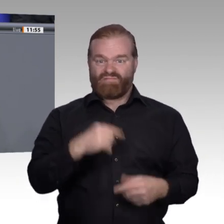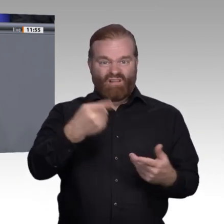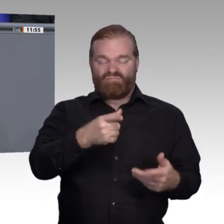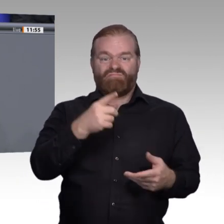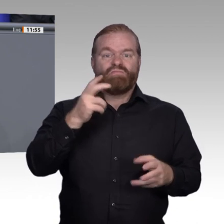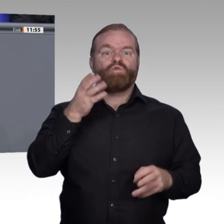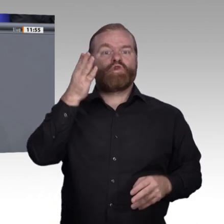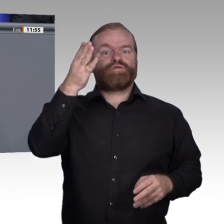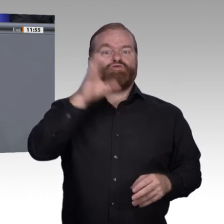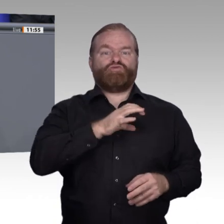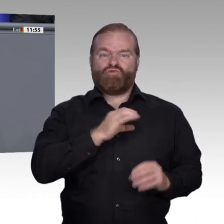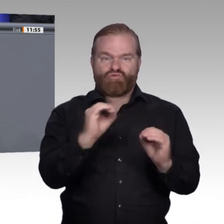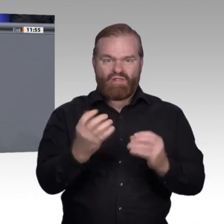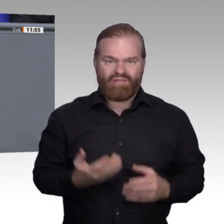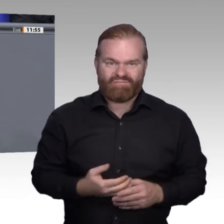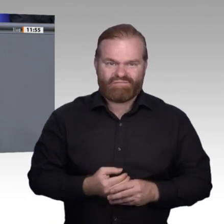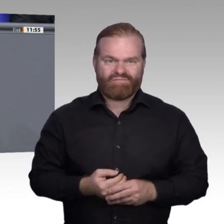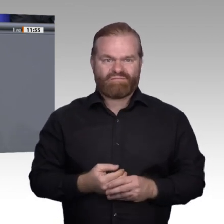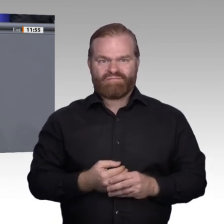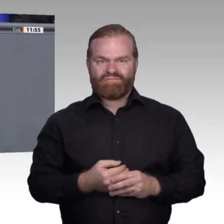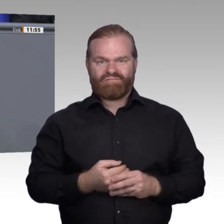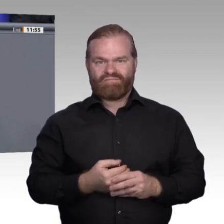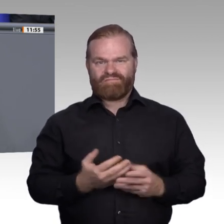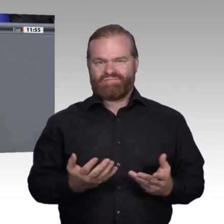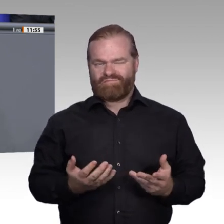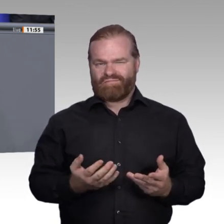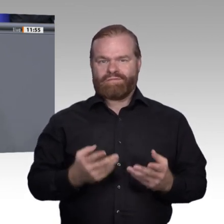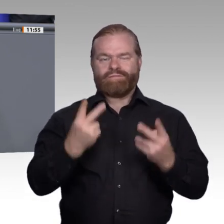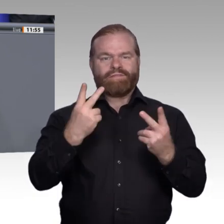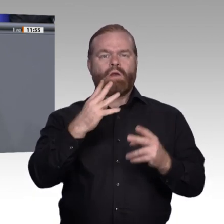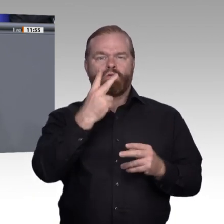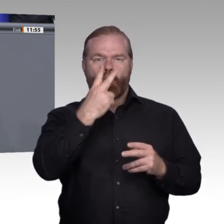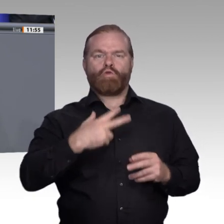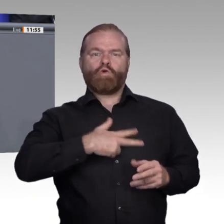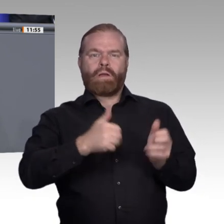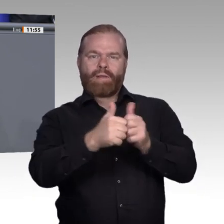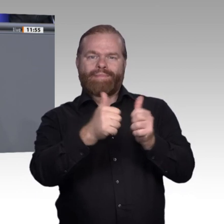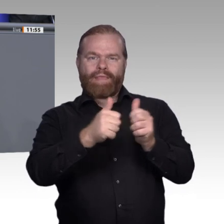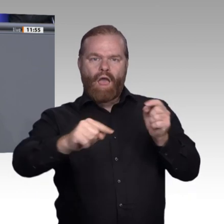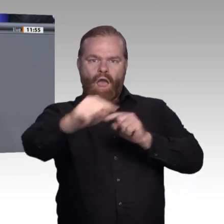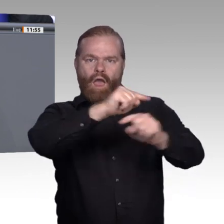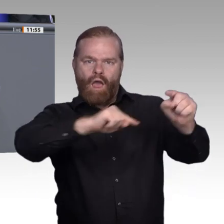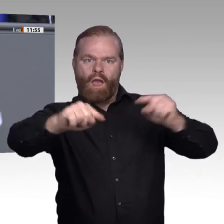ist unsere Aufgabe, mehr zu investieren, für mehr Durchlässigkeit und für mehr Transparenz zu sorgen. Vielen